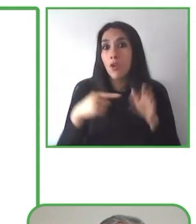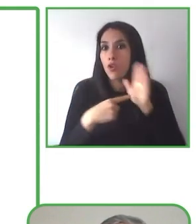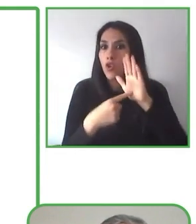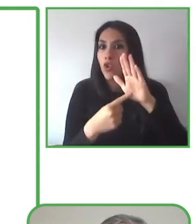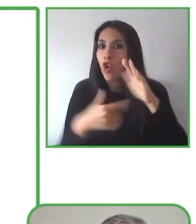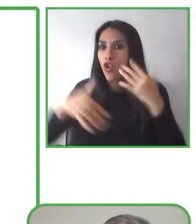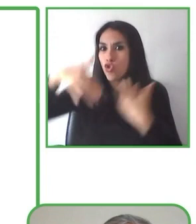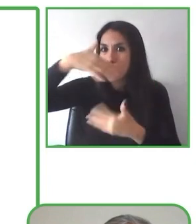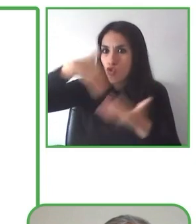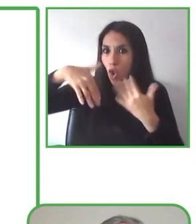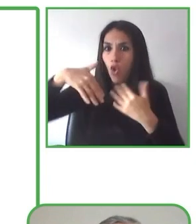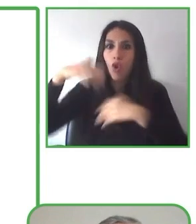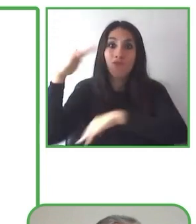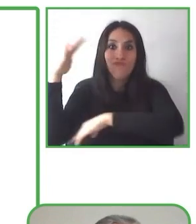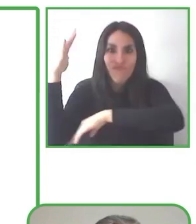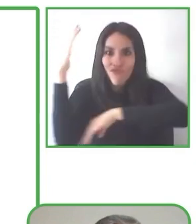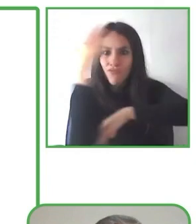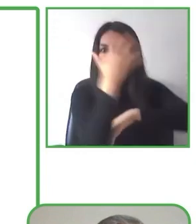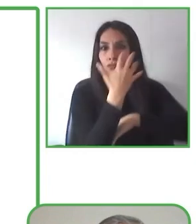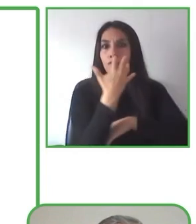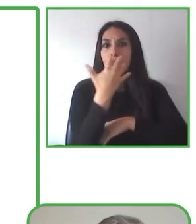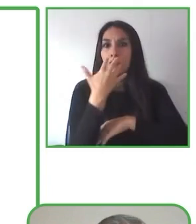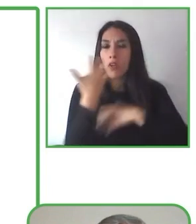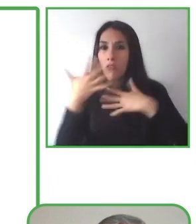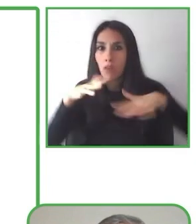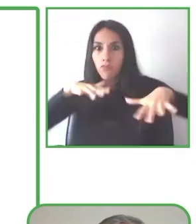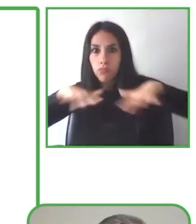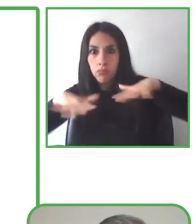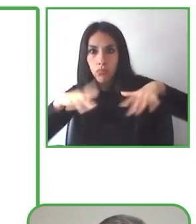compartir su pasión y conocimiento con los demás.